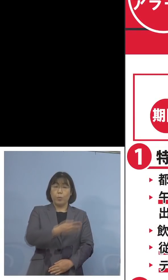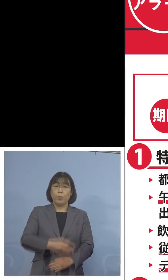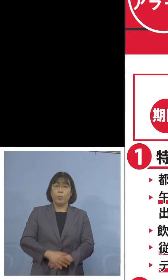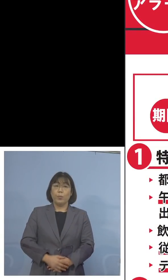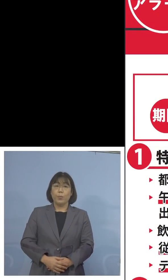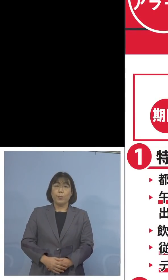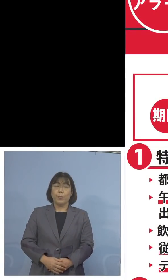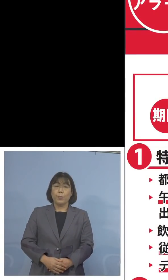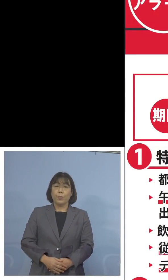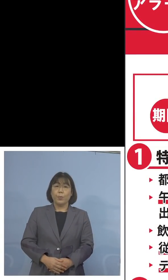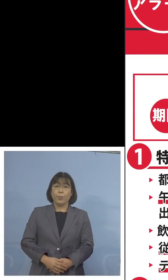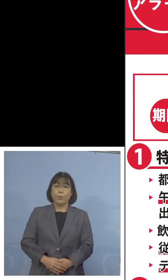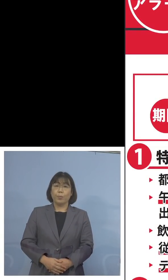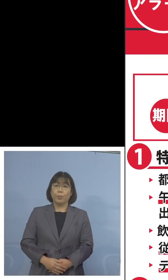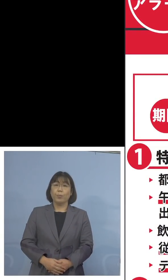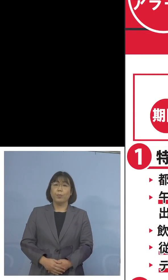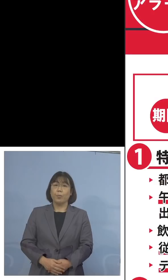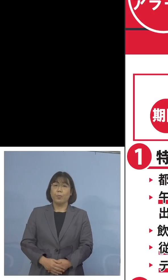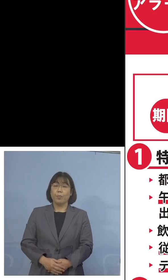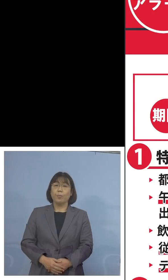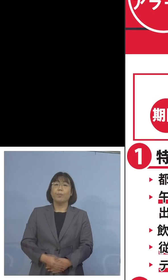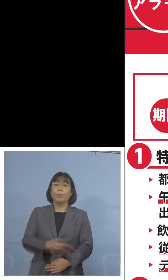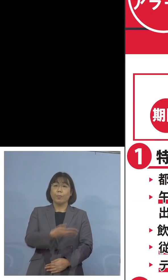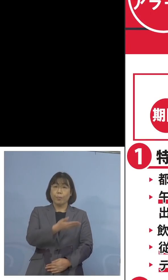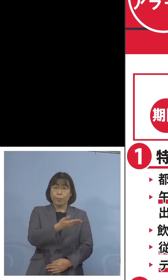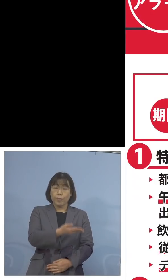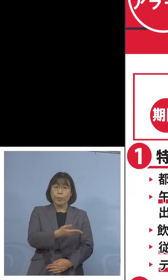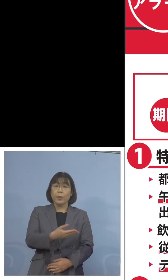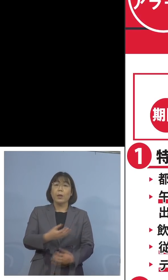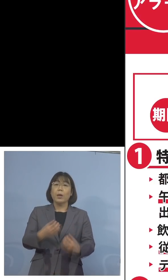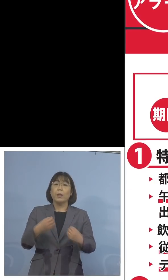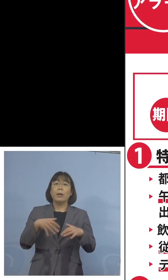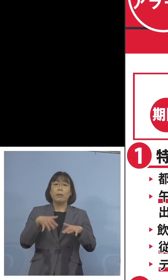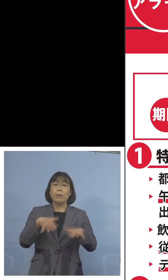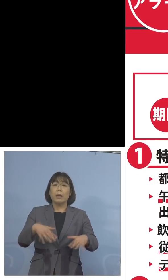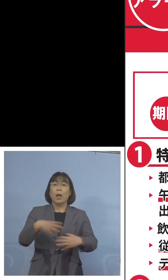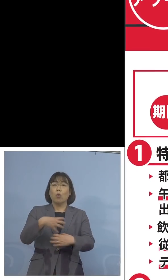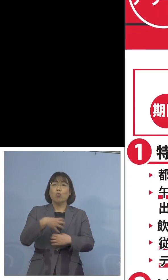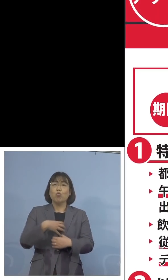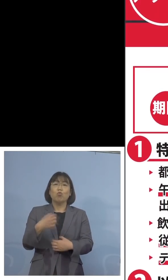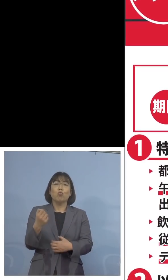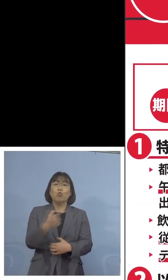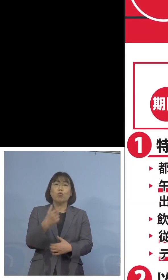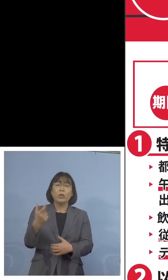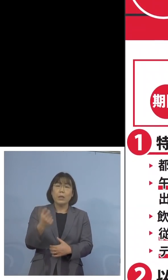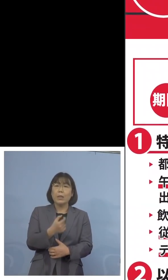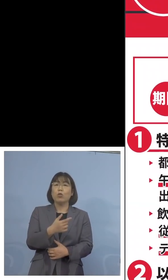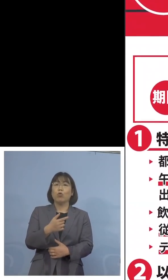いつも見慣れている、とくしまアラート 感染拡大注意急増のパネルでありますが